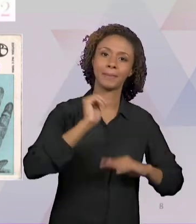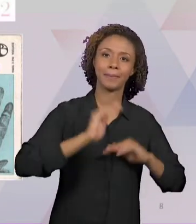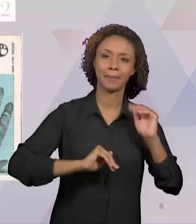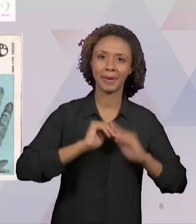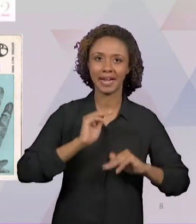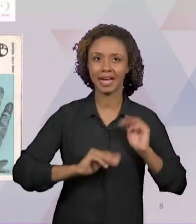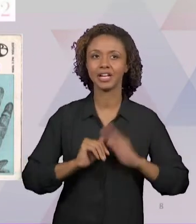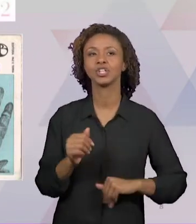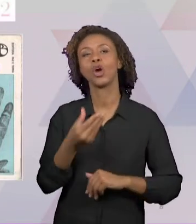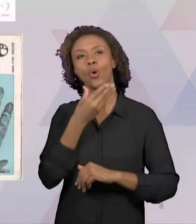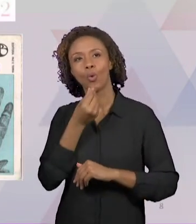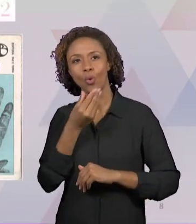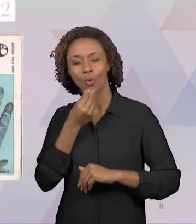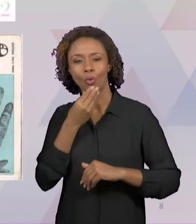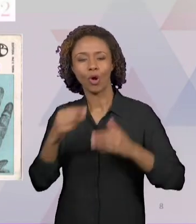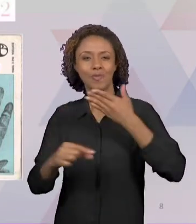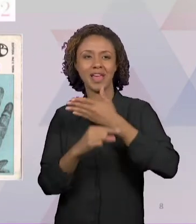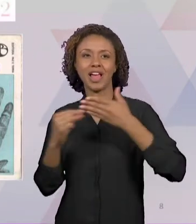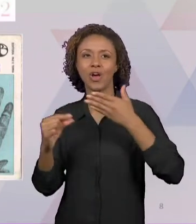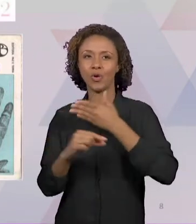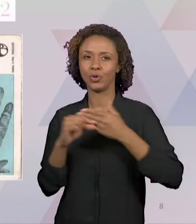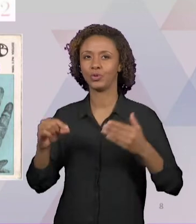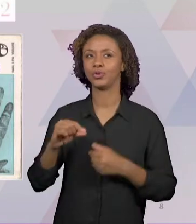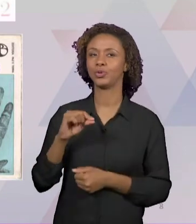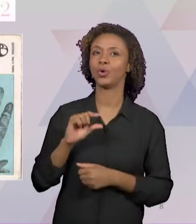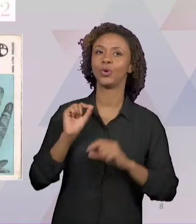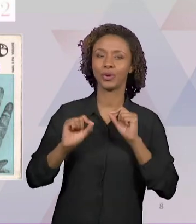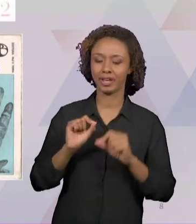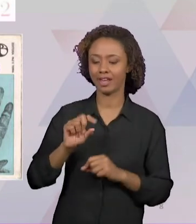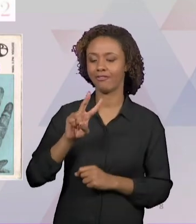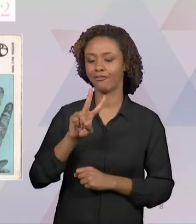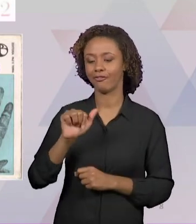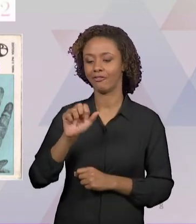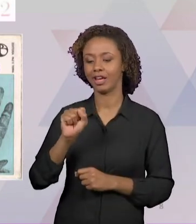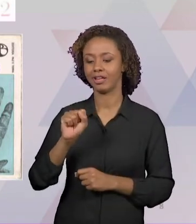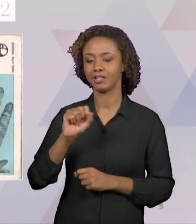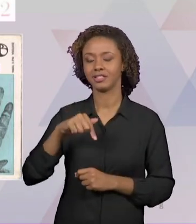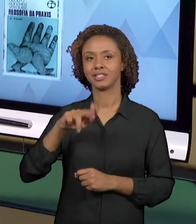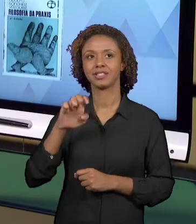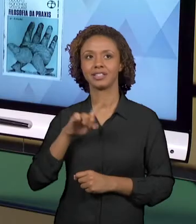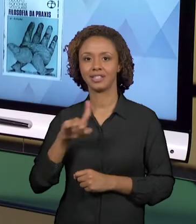1968, JÁ TEM 51 ANOS, PELA PAZ E TERRA.